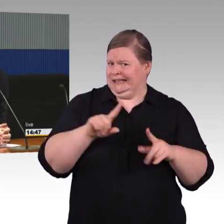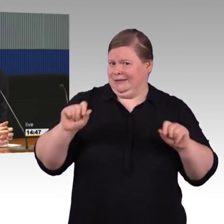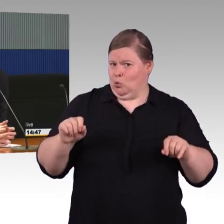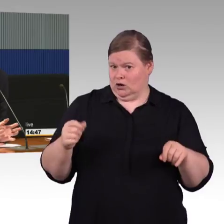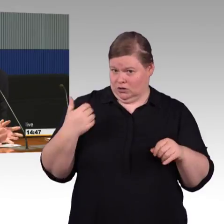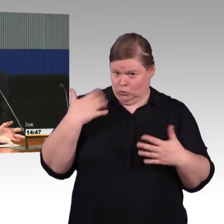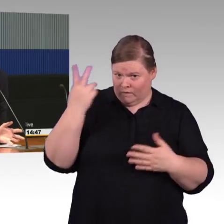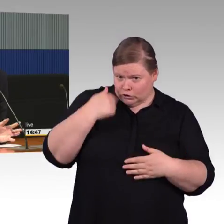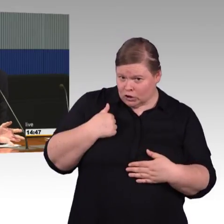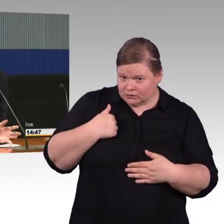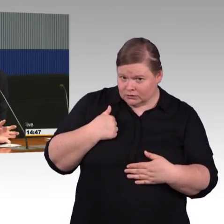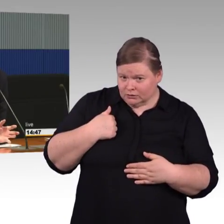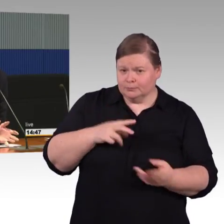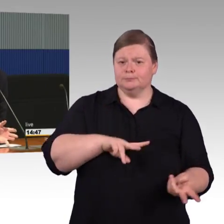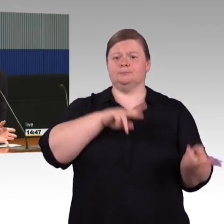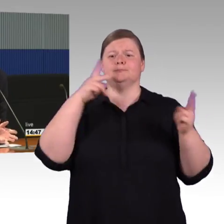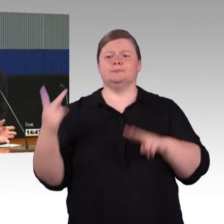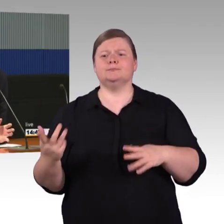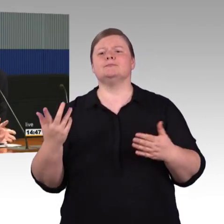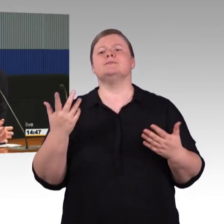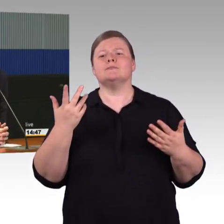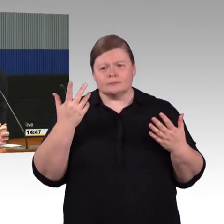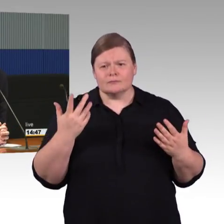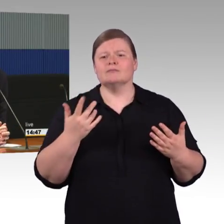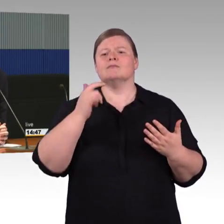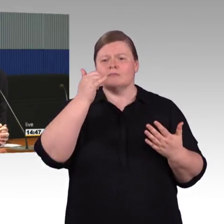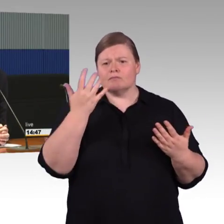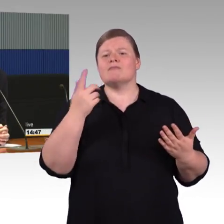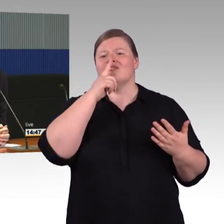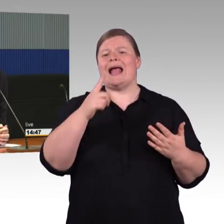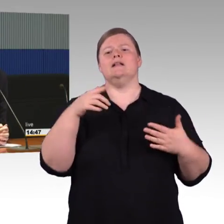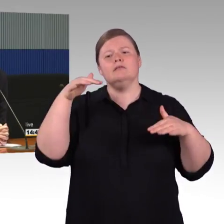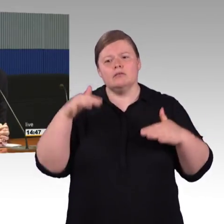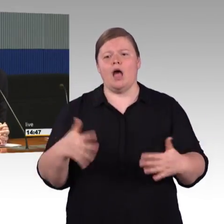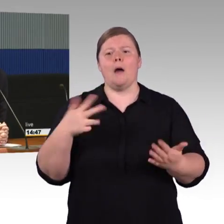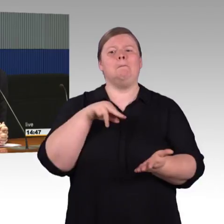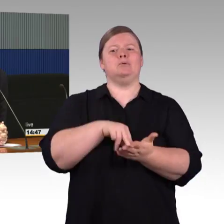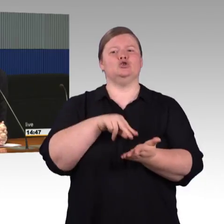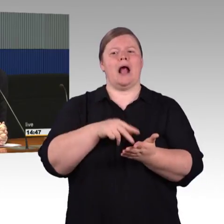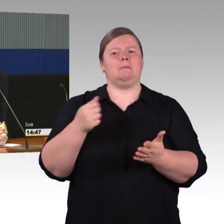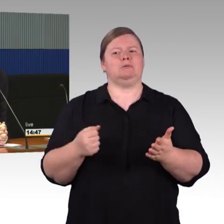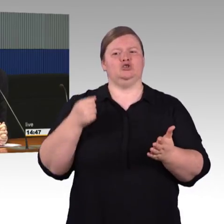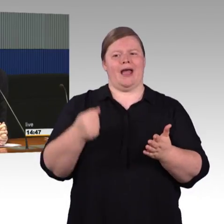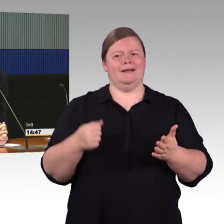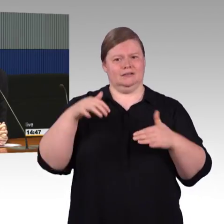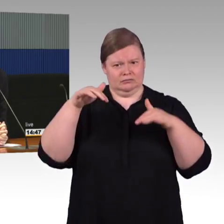Sie würden irgendwie im Bestand rumbohren und Maßnahmen treffen, das ist extrem aufwendig. In dem Sinne,